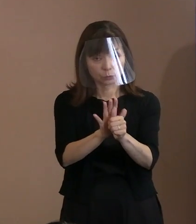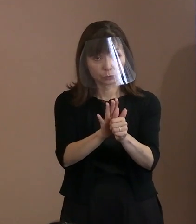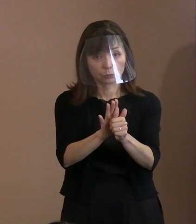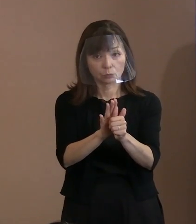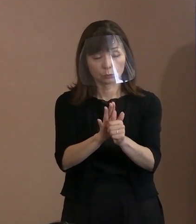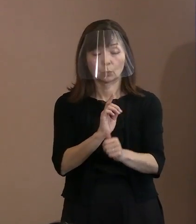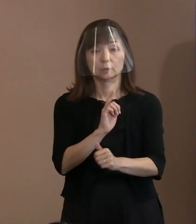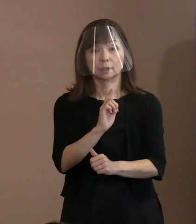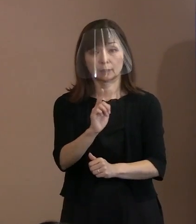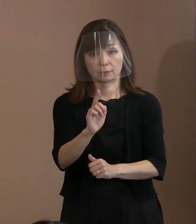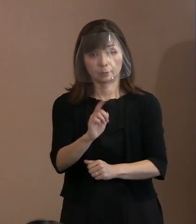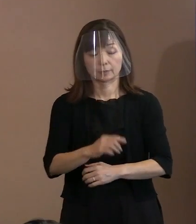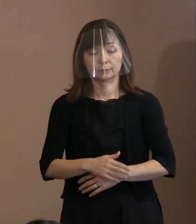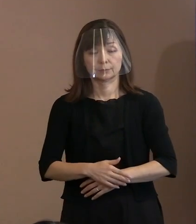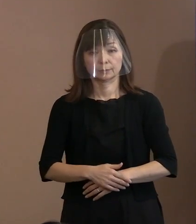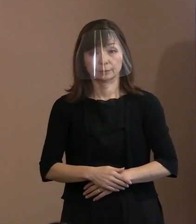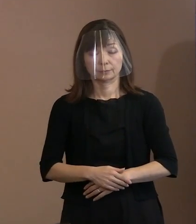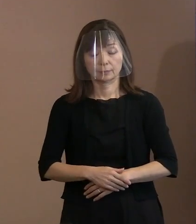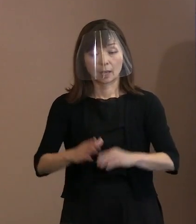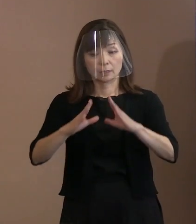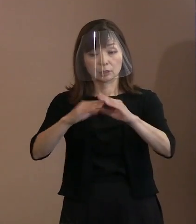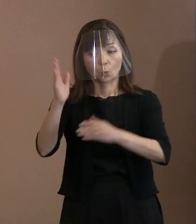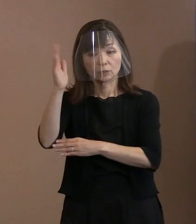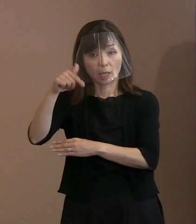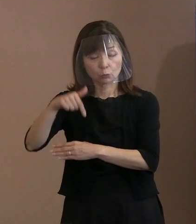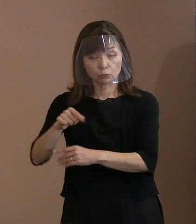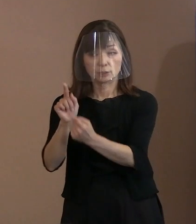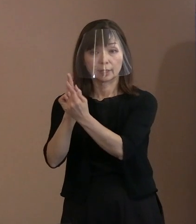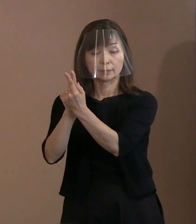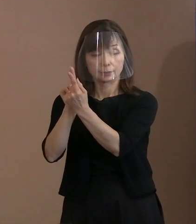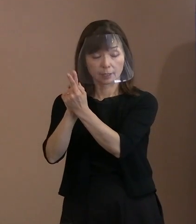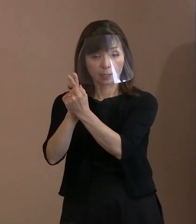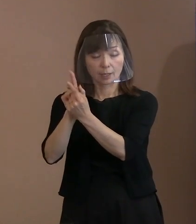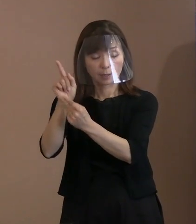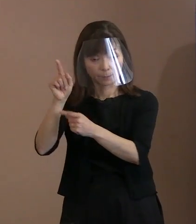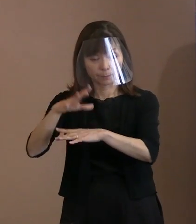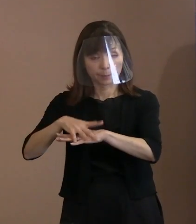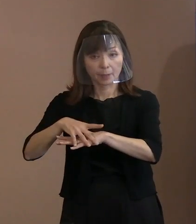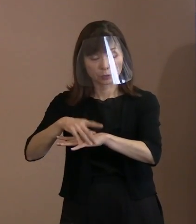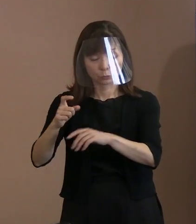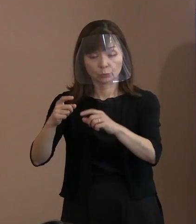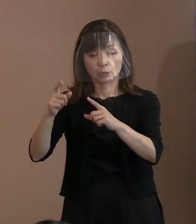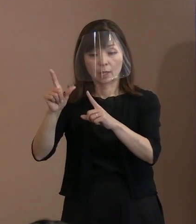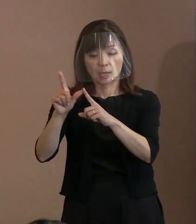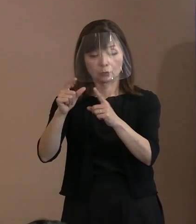日本政府に対しては､まずは ＮＰＴ(核兵器不拡散条約)再検討会議での